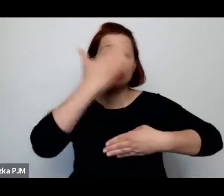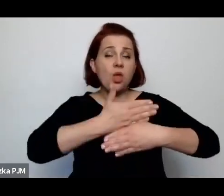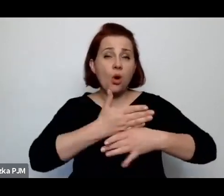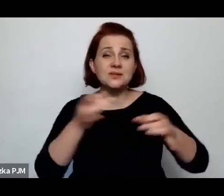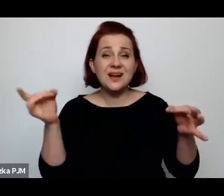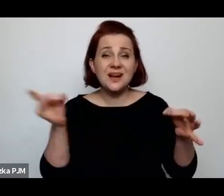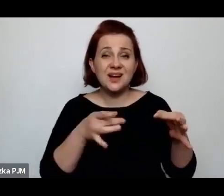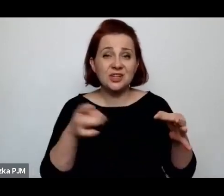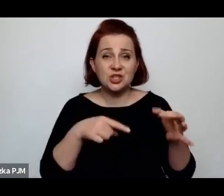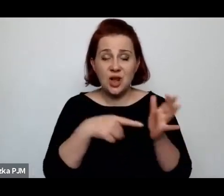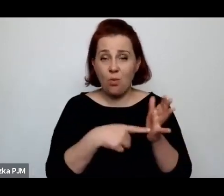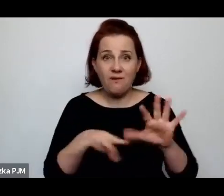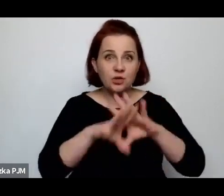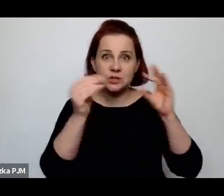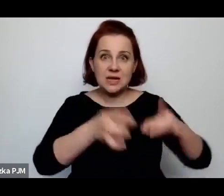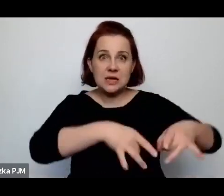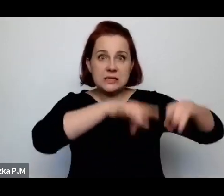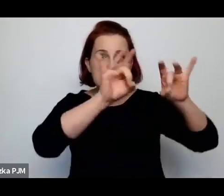wszystkie sklepy żydowskie zostały zniszczone.